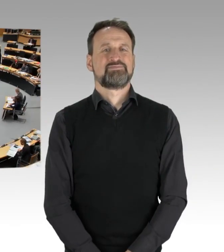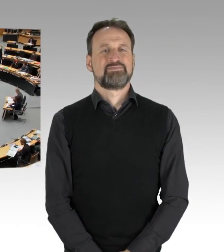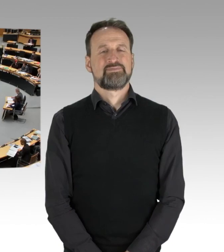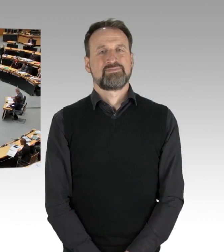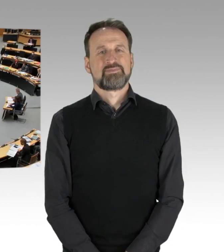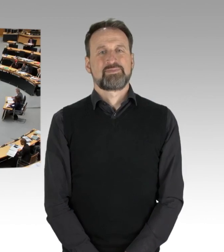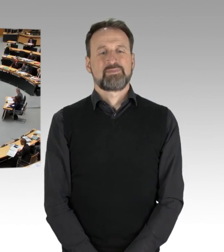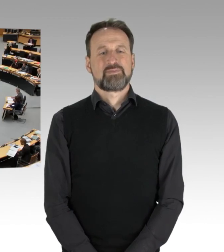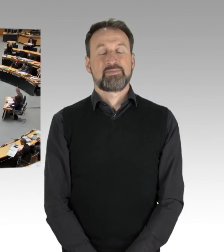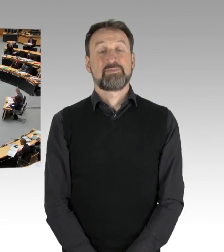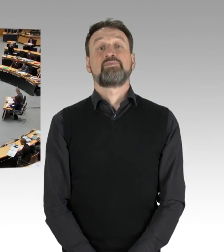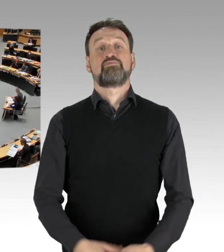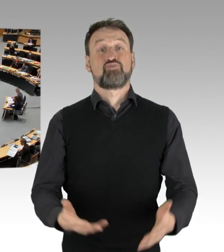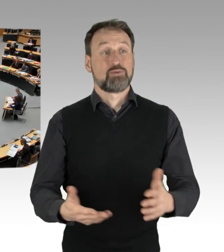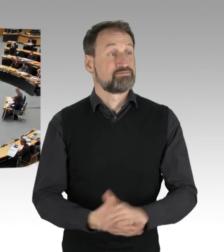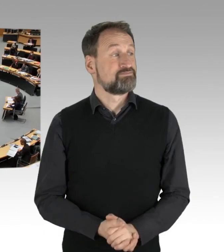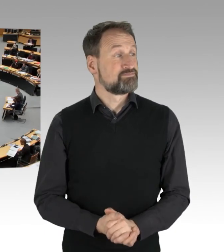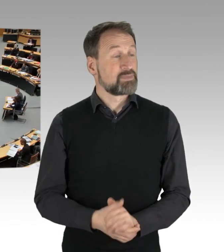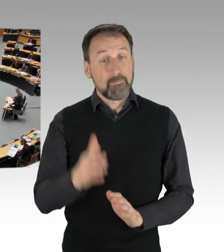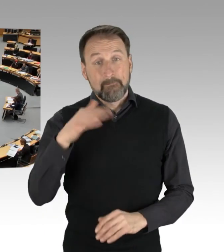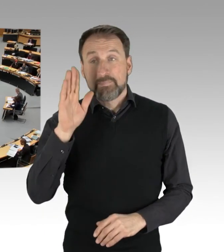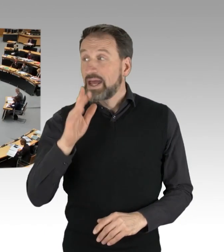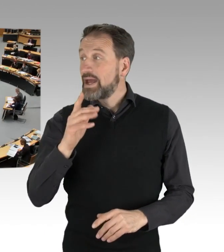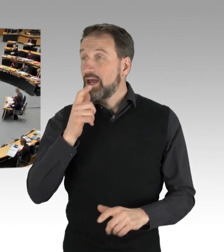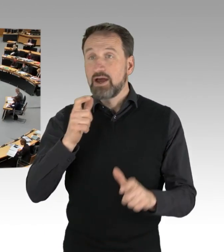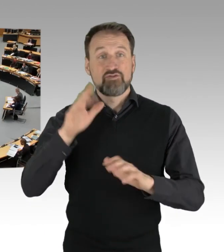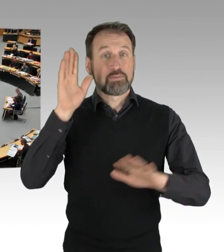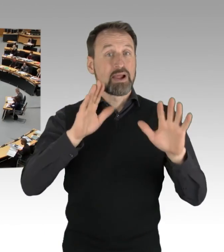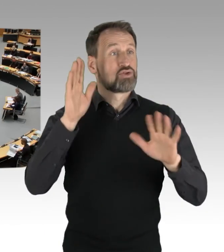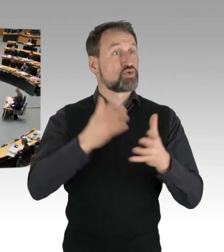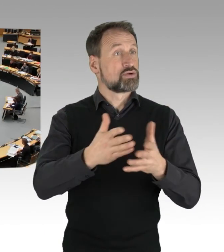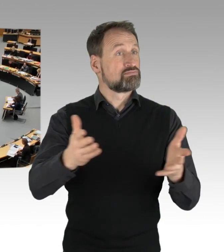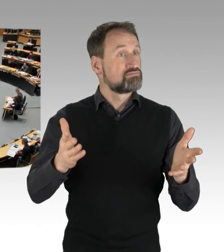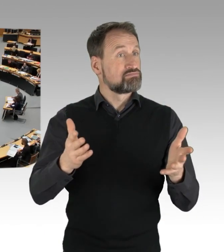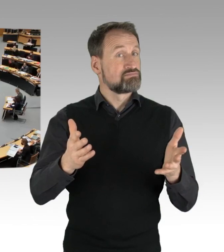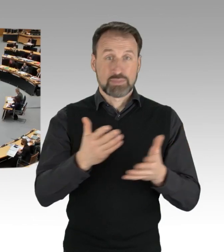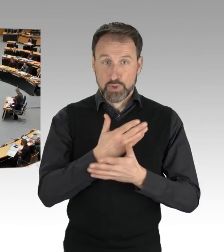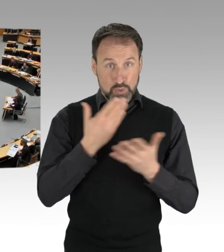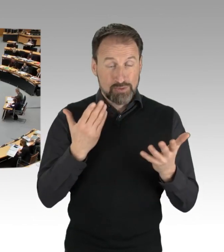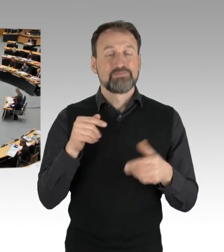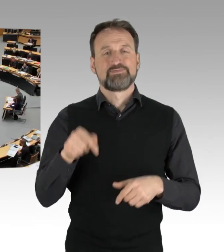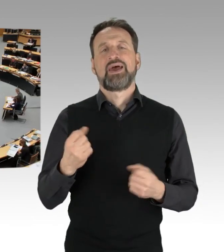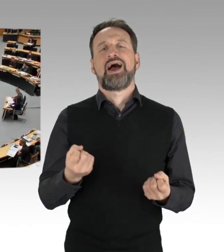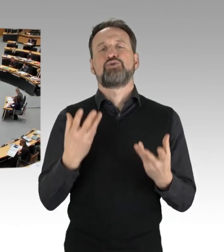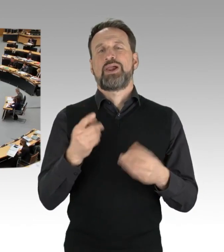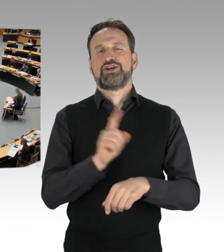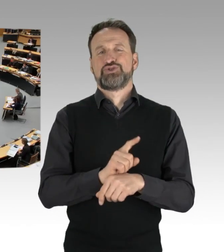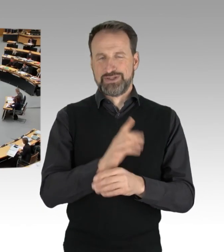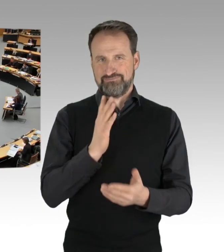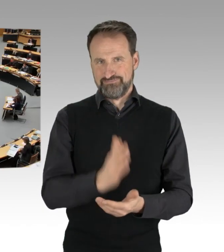(Präsidium) So. Weitere Wortmeldungen liegen nicht vor. Die Aktuelle Stunde hat damit ihre Erledigung gefunden und ich komme zum Tagesordnungspunkt zwei